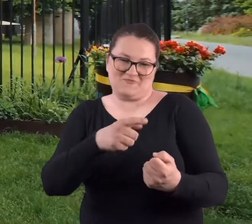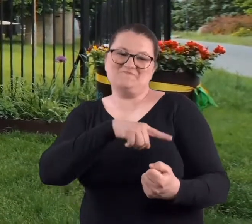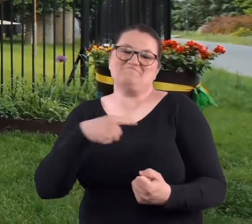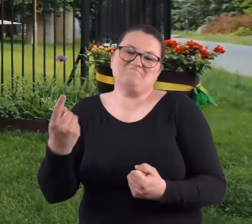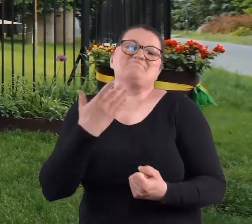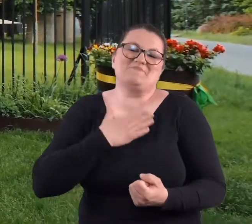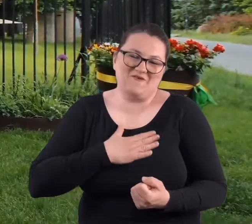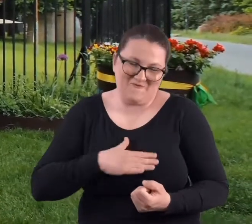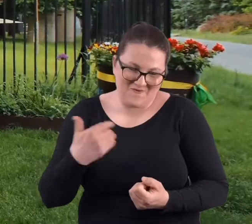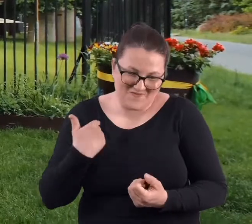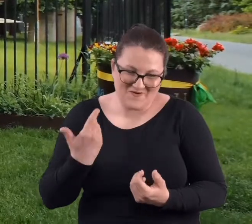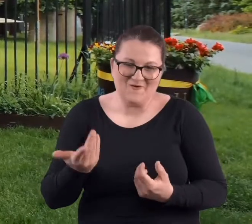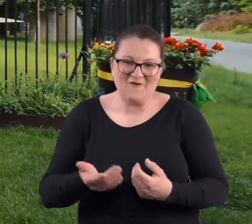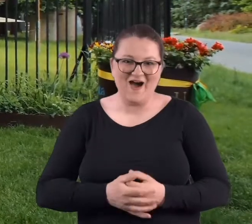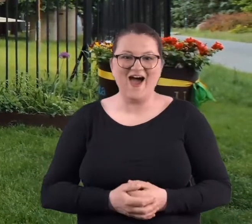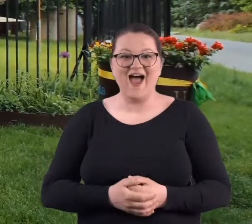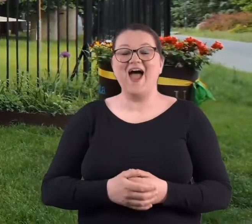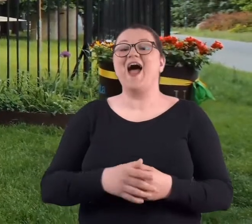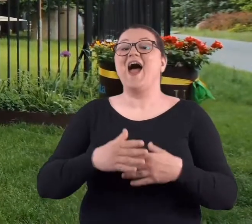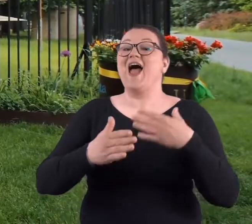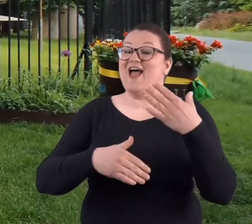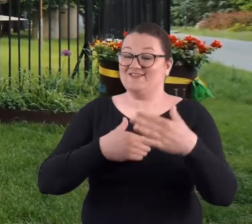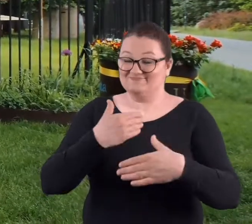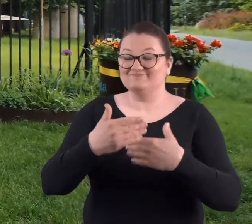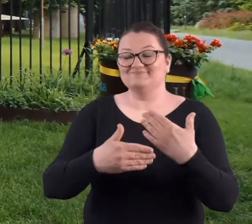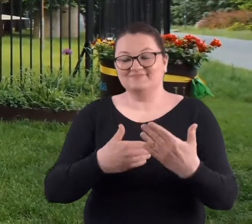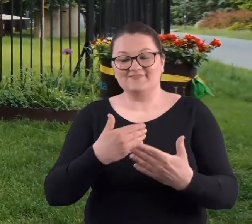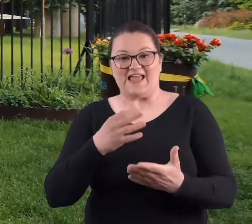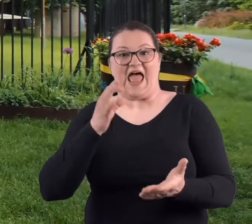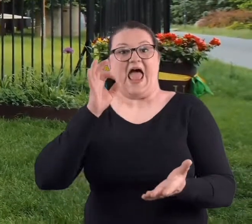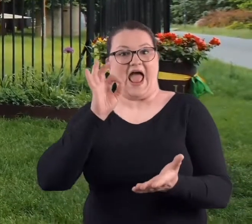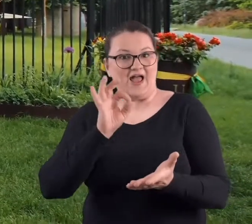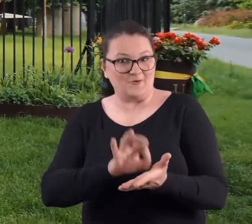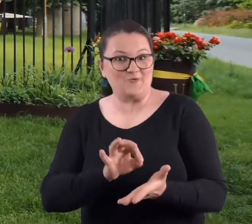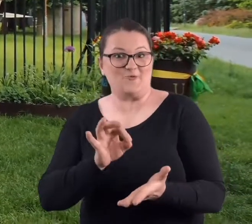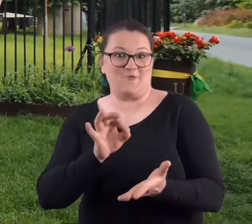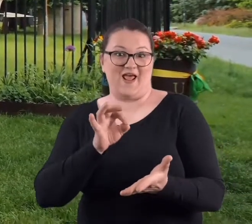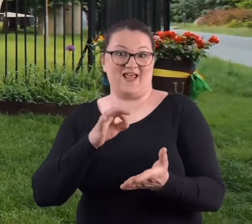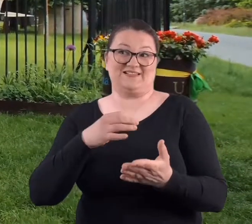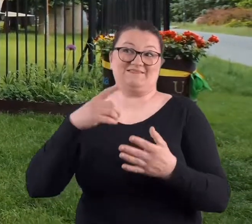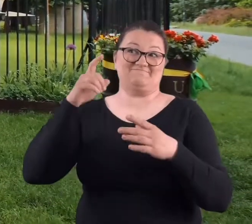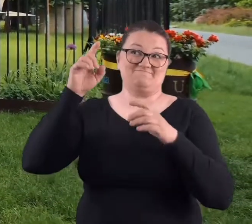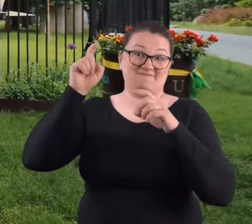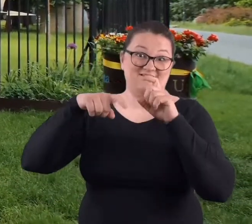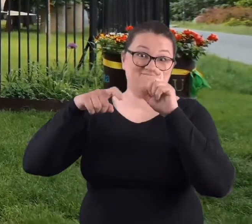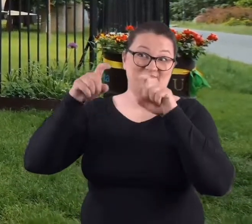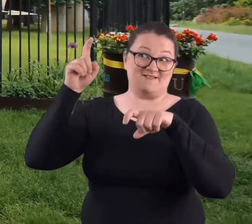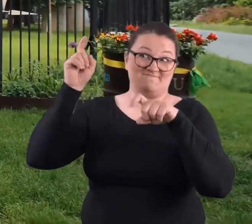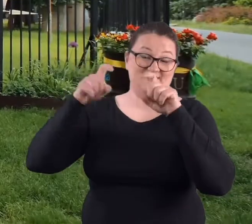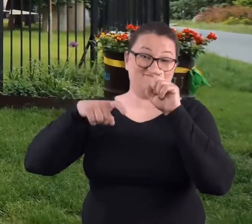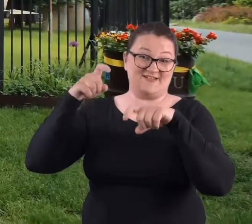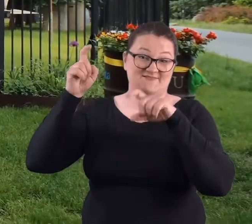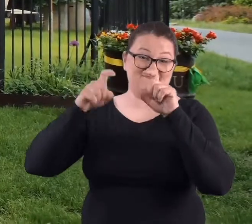Także tym bardziej było miło. I w pewnym momencie zaczął kropić